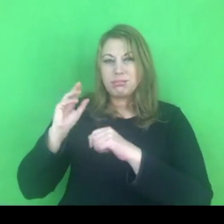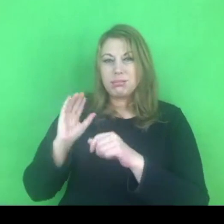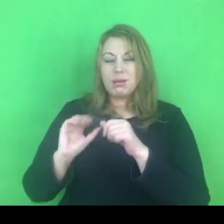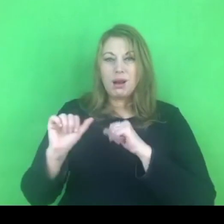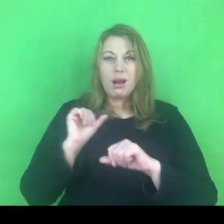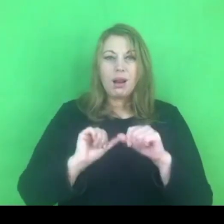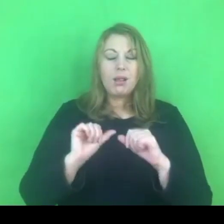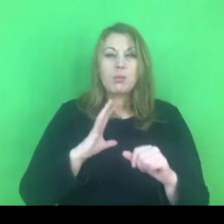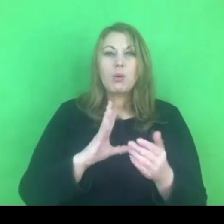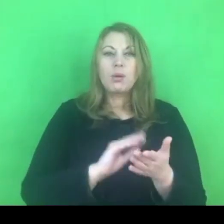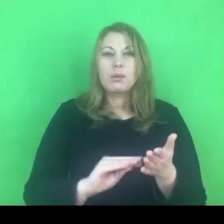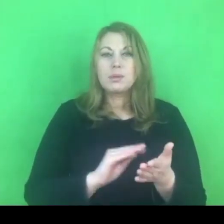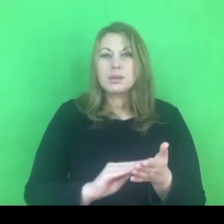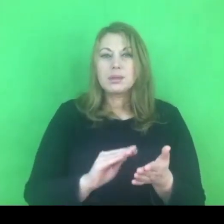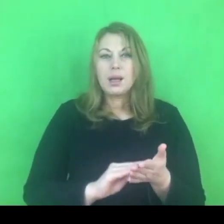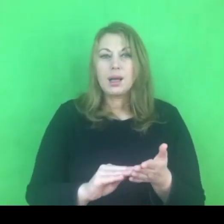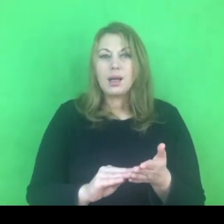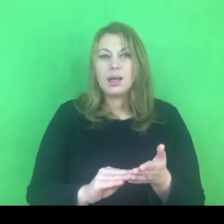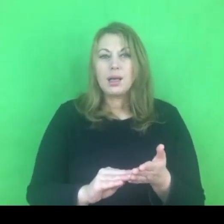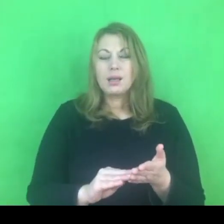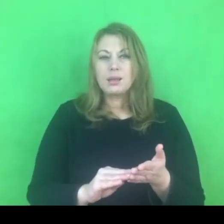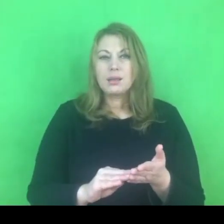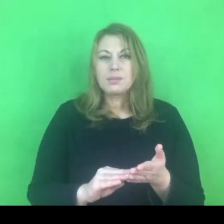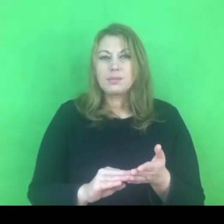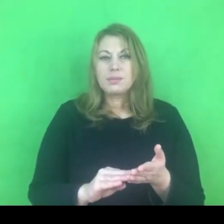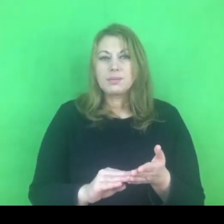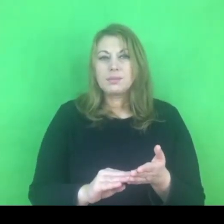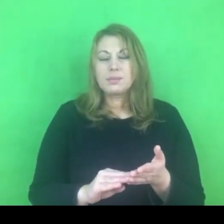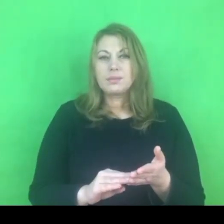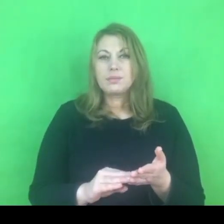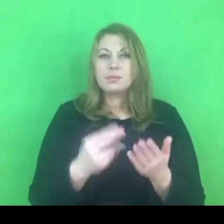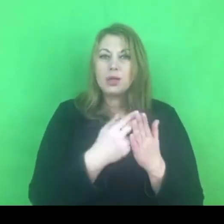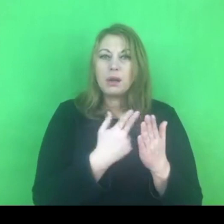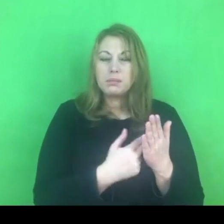które jest całkowicie zrozumiałe i jak myślę bardzo zasadne,